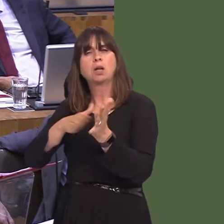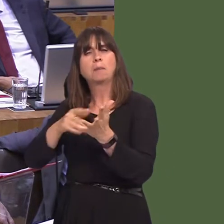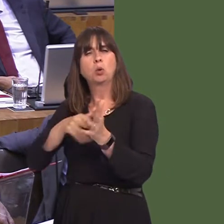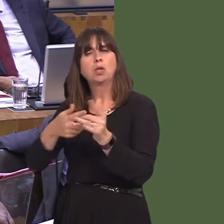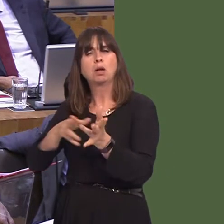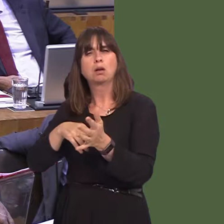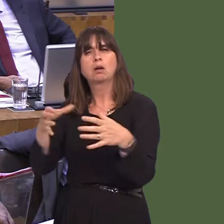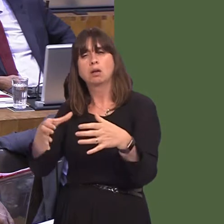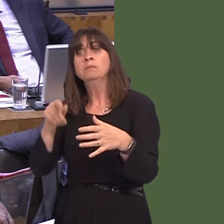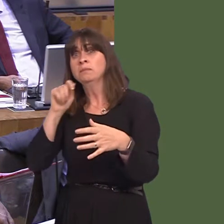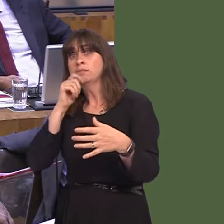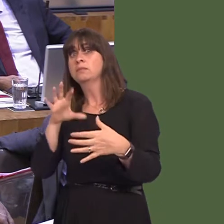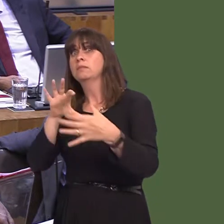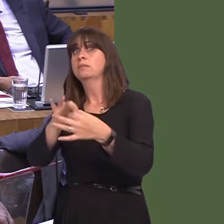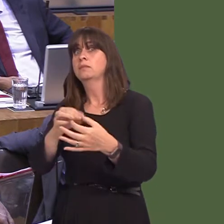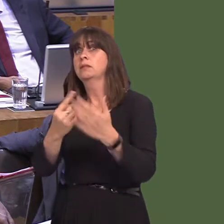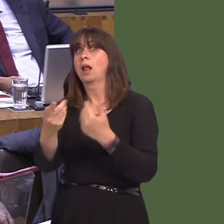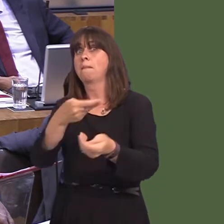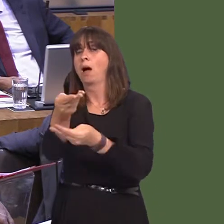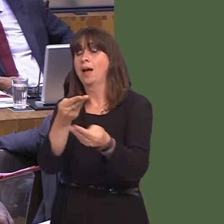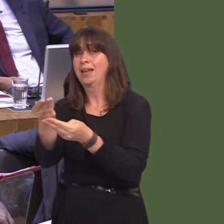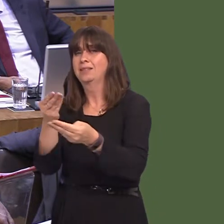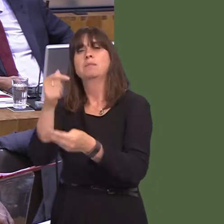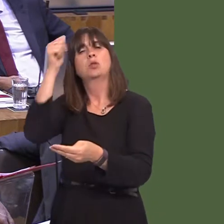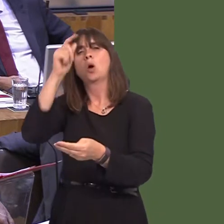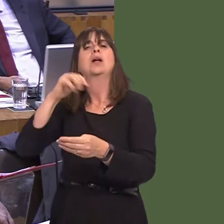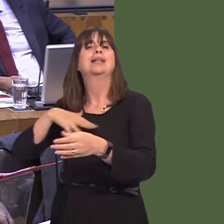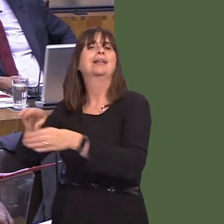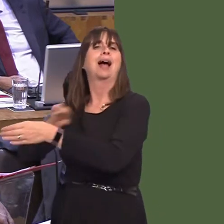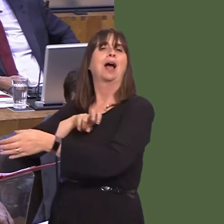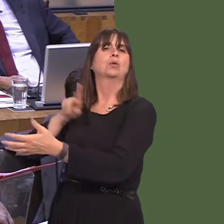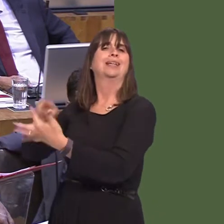single marketónot within the EU, because people voted for that not to happen, but it